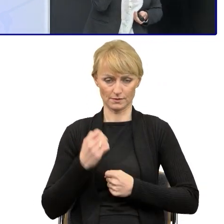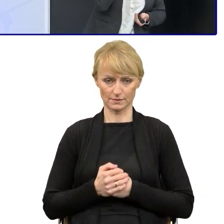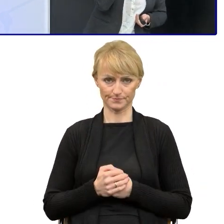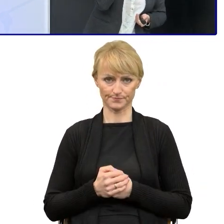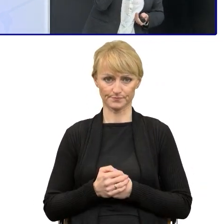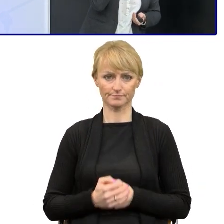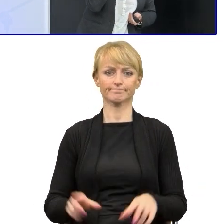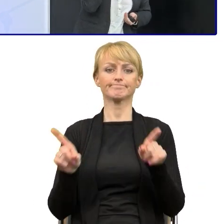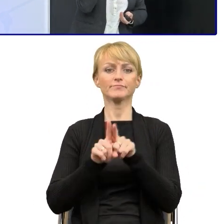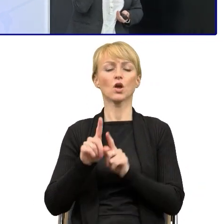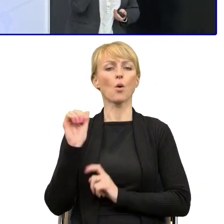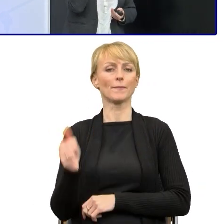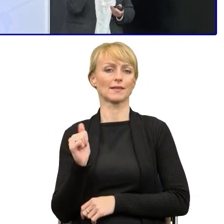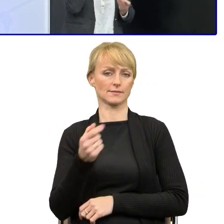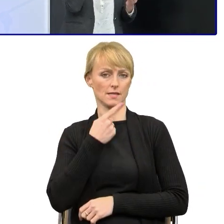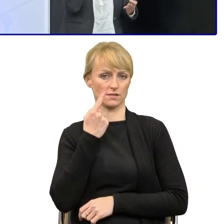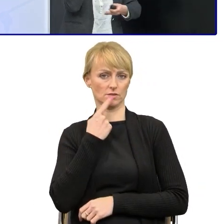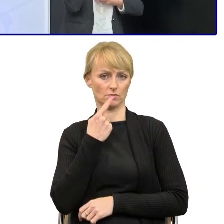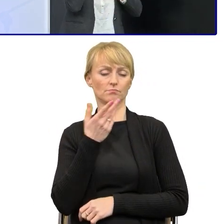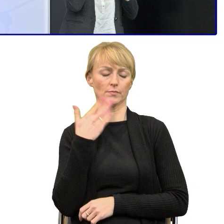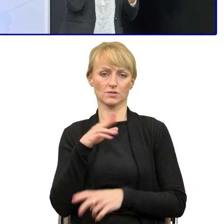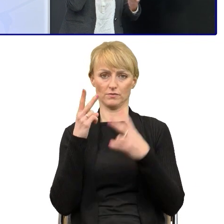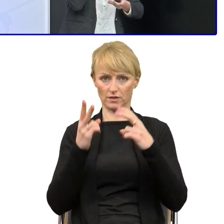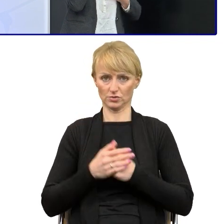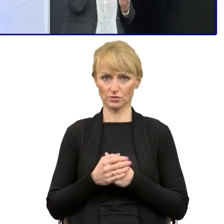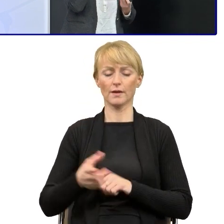kompetencje językowe, bo poza tym, że robimy warsztaty, szkolimy,